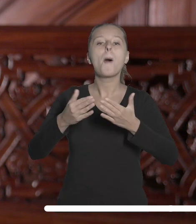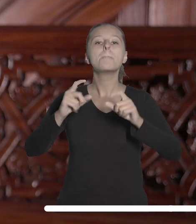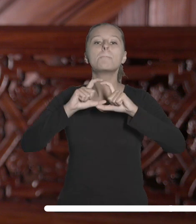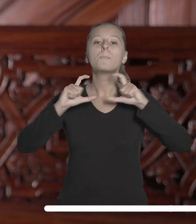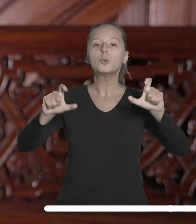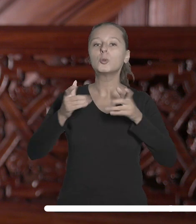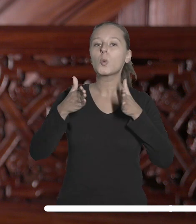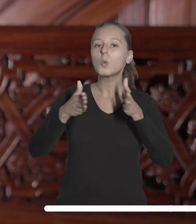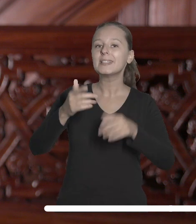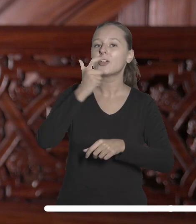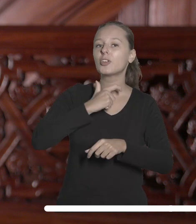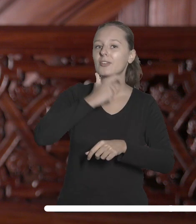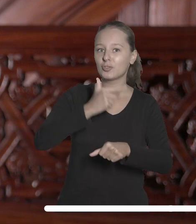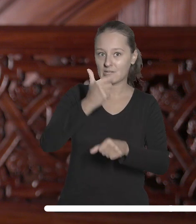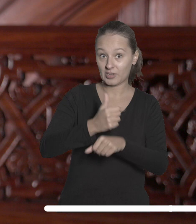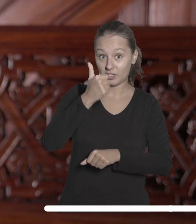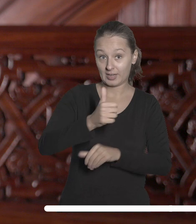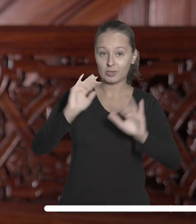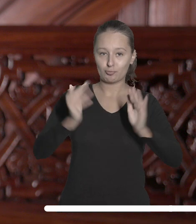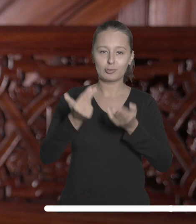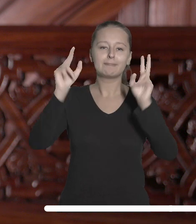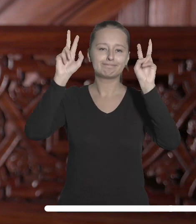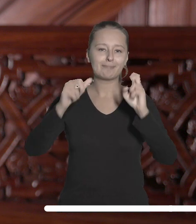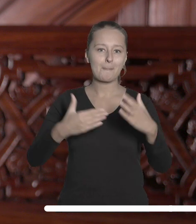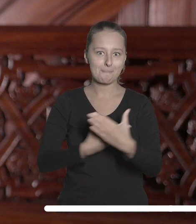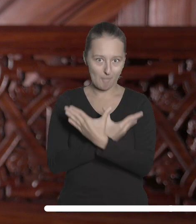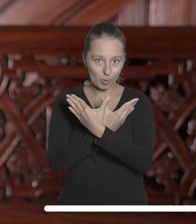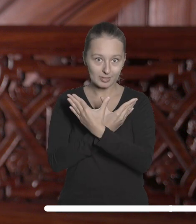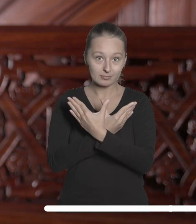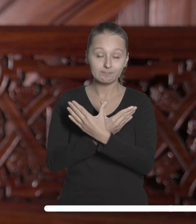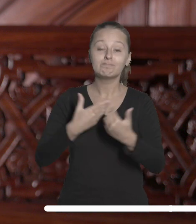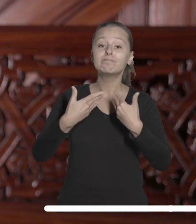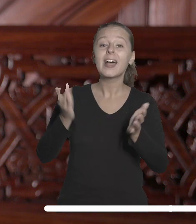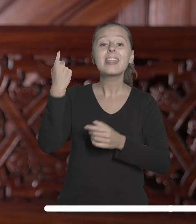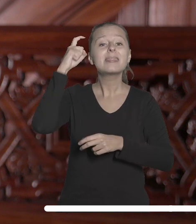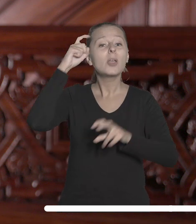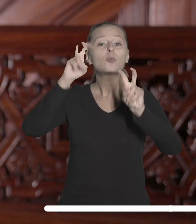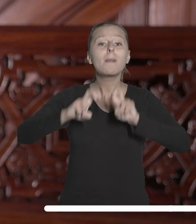ulicy Sienkiewicza 21, czyli w tak zwanym Motylu, Centrum badawczego Jerzego